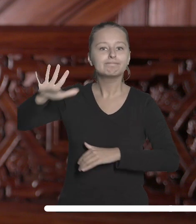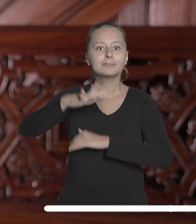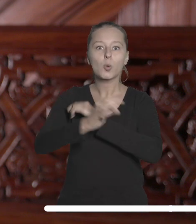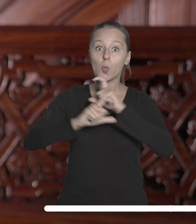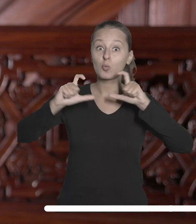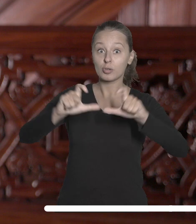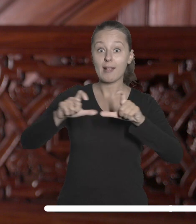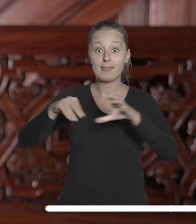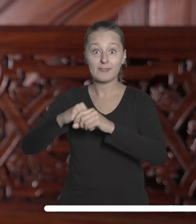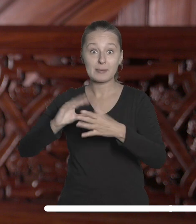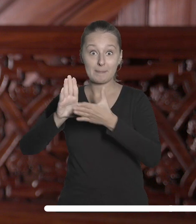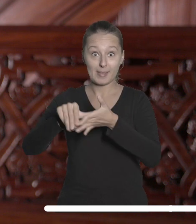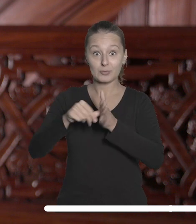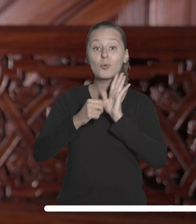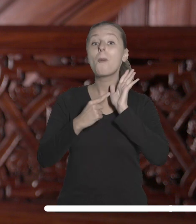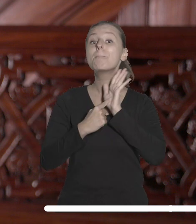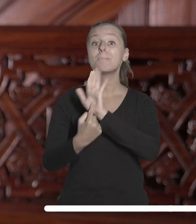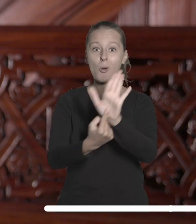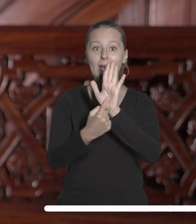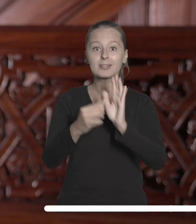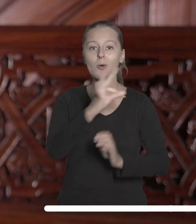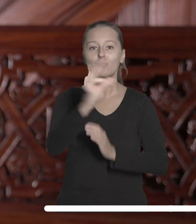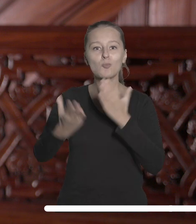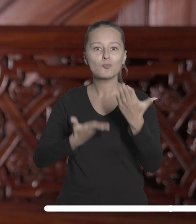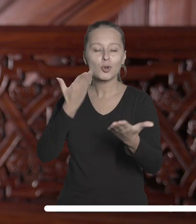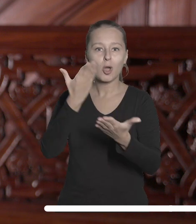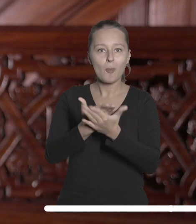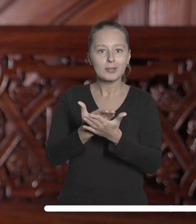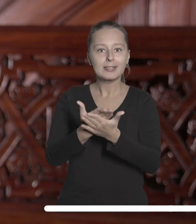miastem wystawiły stoisko pod szyldem Łodzi Akademickiej na salonach